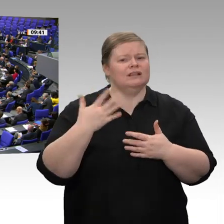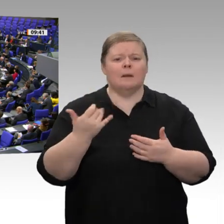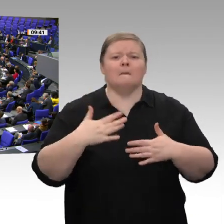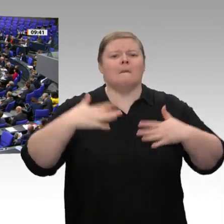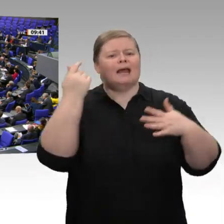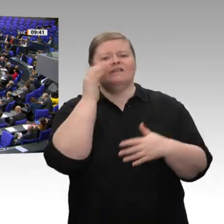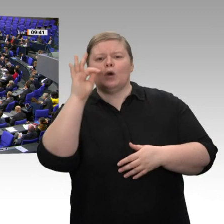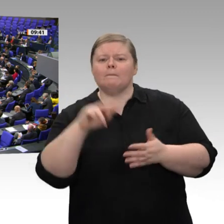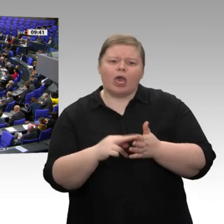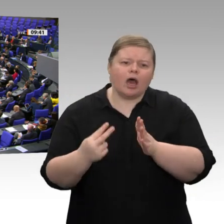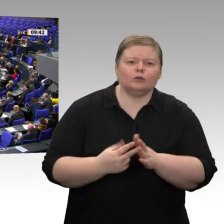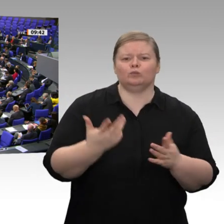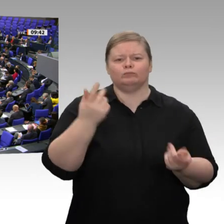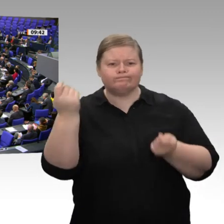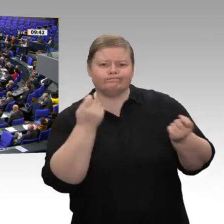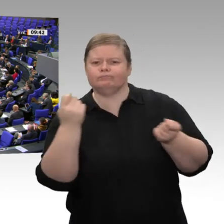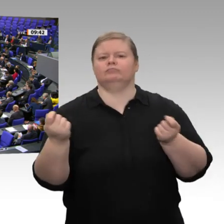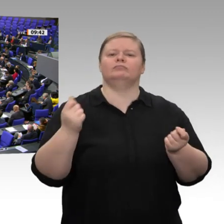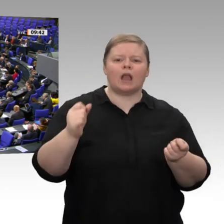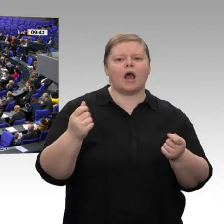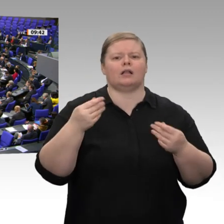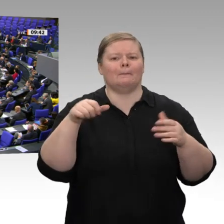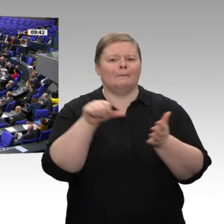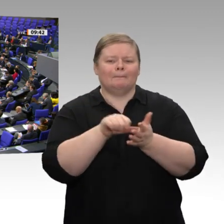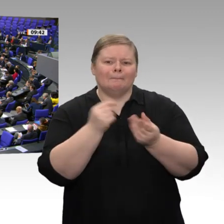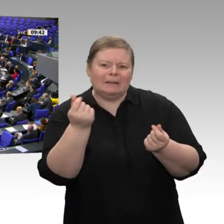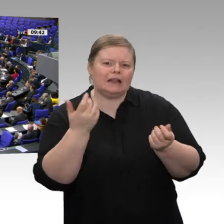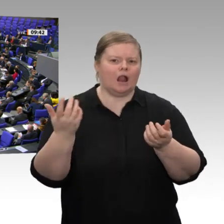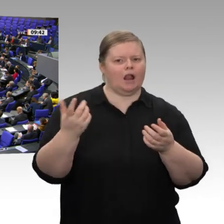nicht, warum Sie sich dagegen sperren, Herr Minister. Ich kann es nicht verstehen. Dagegen